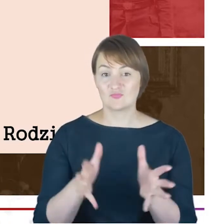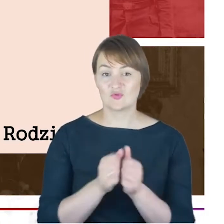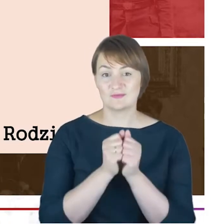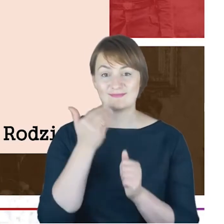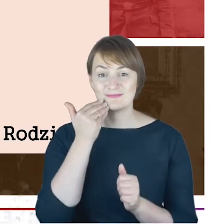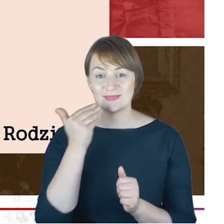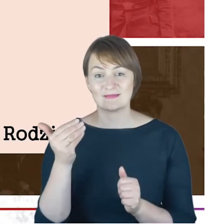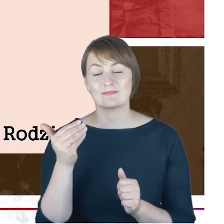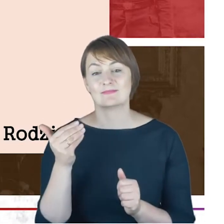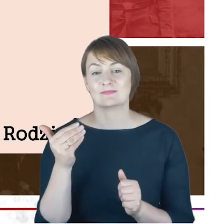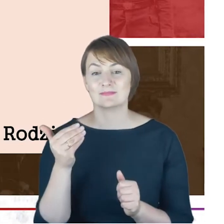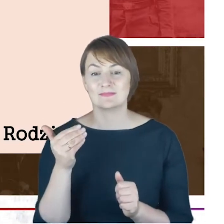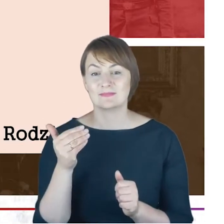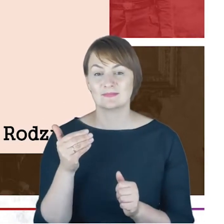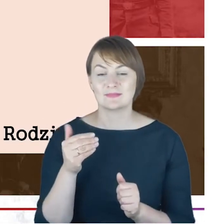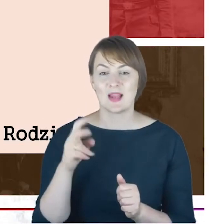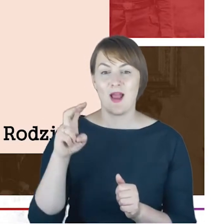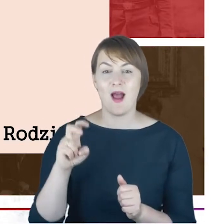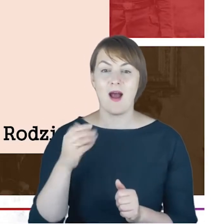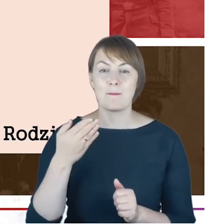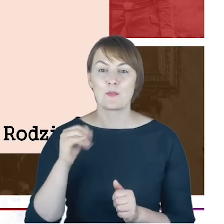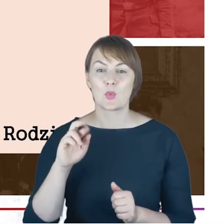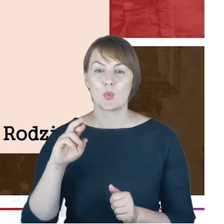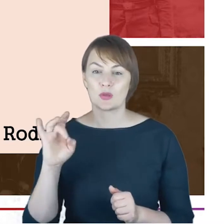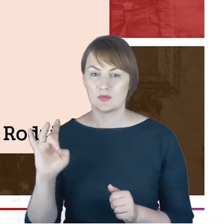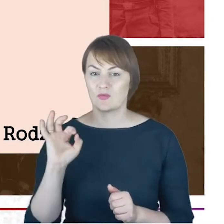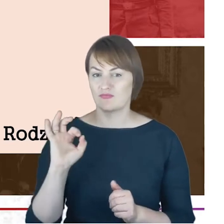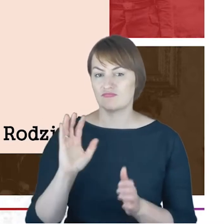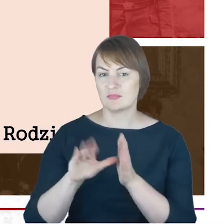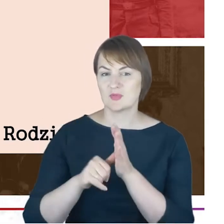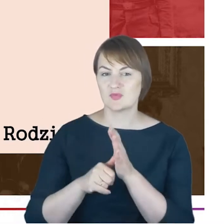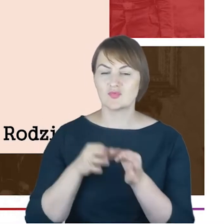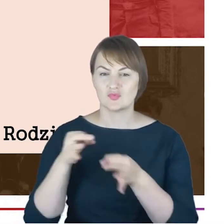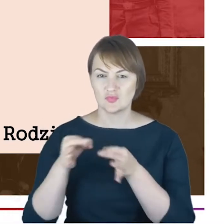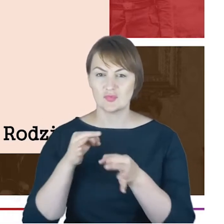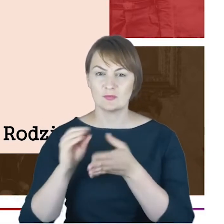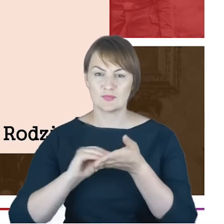Christianeum, które zdigitalizowało takie sprawozdania roczne